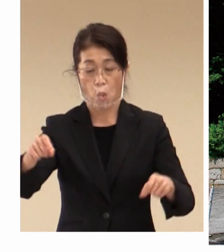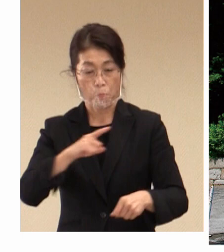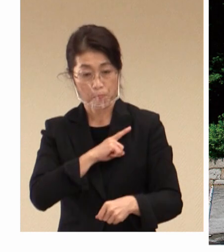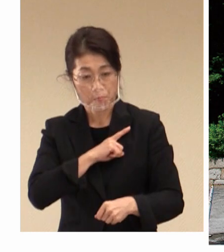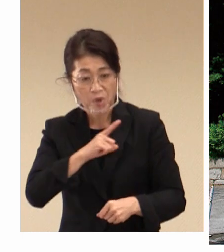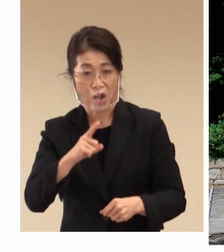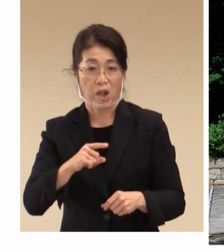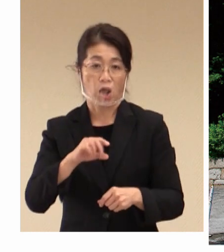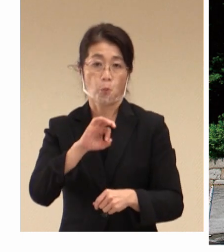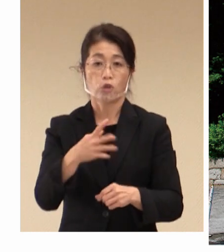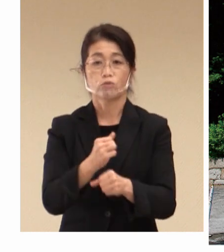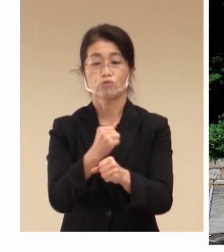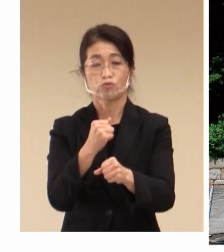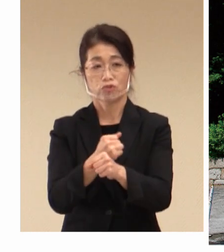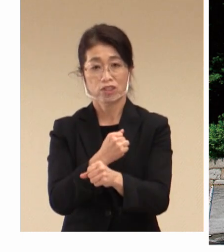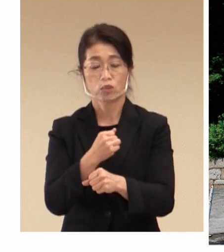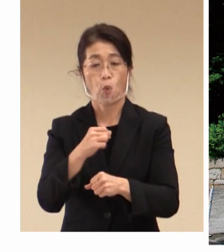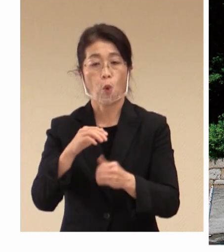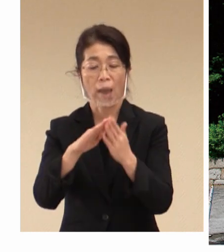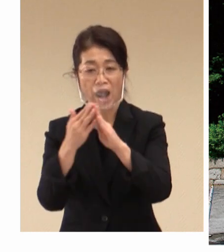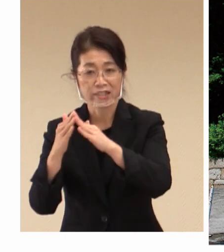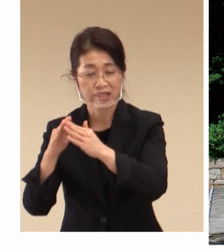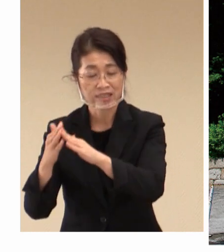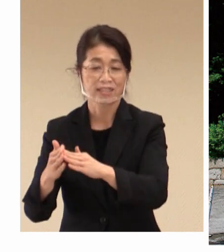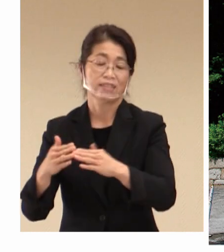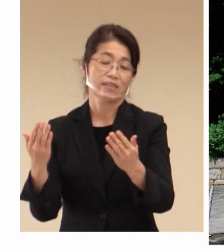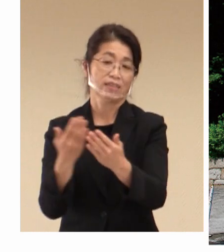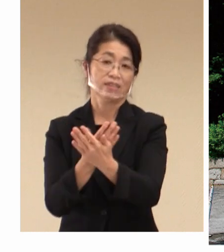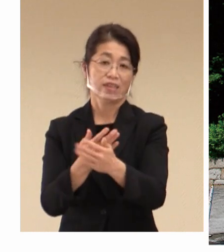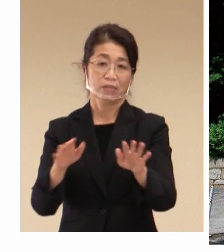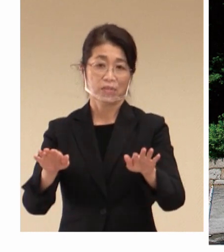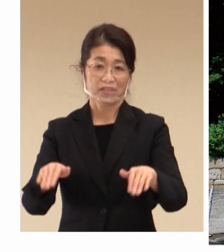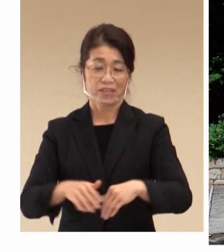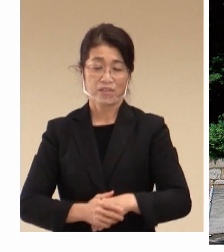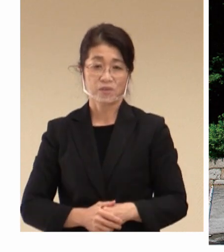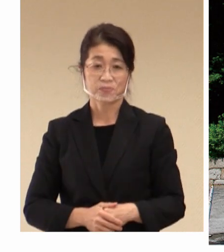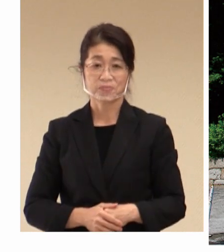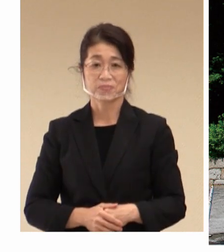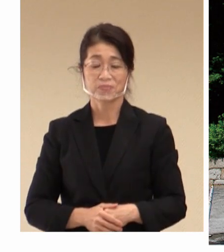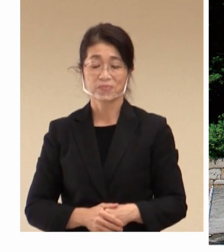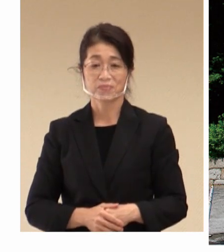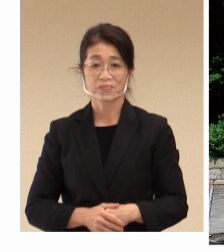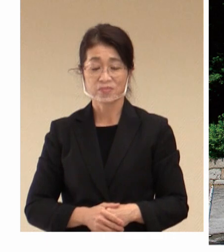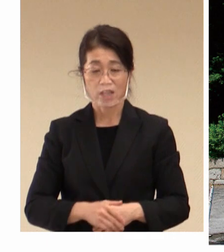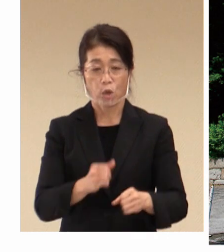町となってまいりました。 このように 労働と雇用が一体となって、